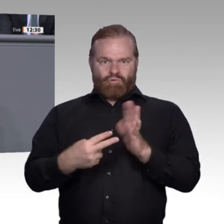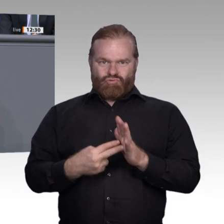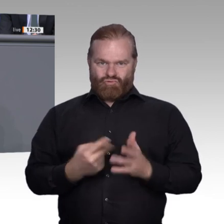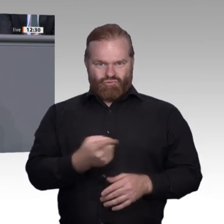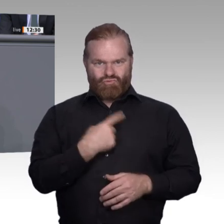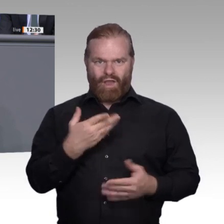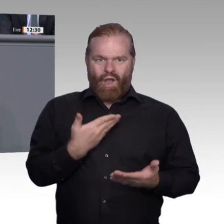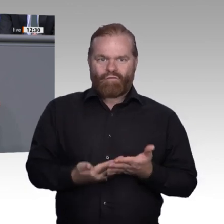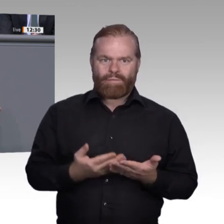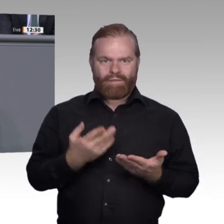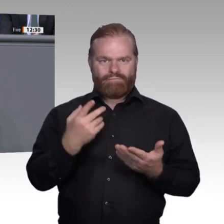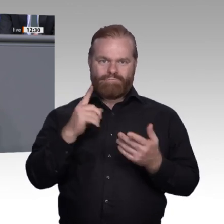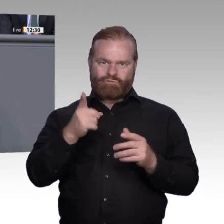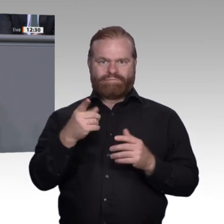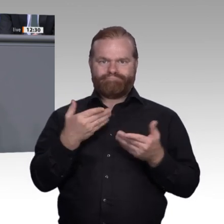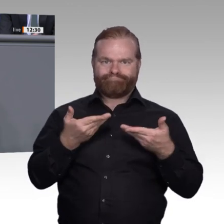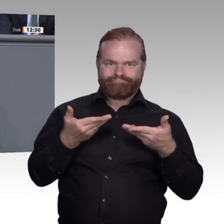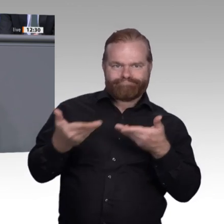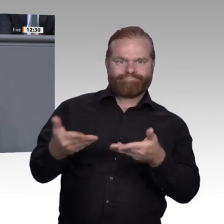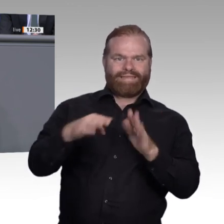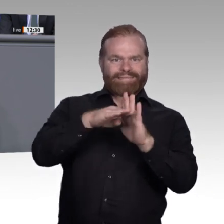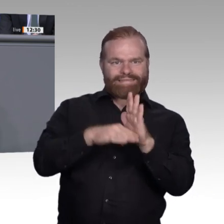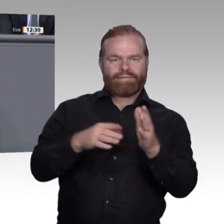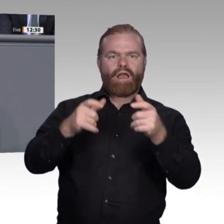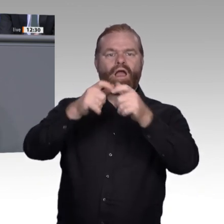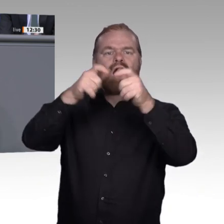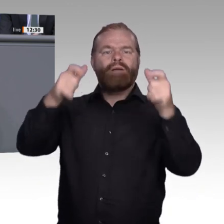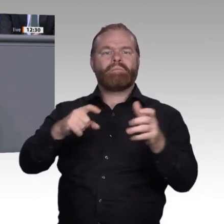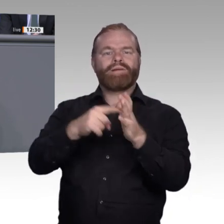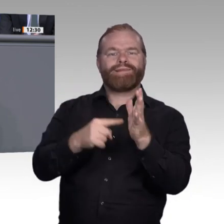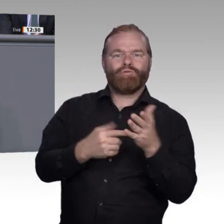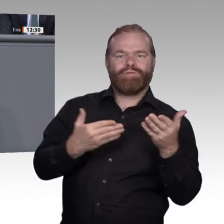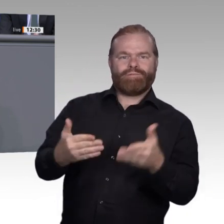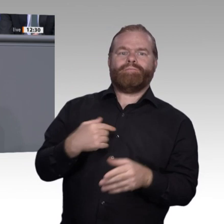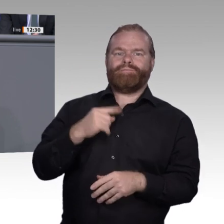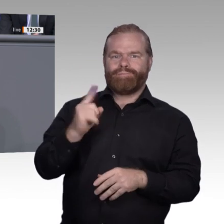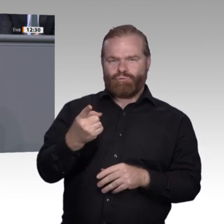als ausreichend flexibel und anpassungsfähig. Mit der Modernisierung der Berufsbilder